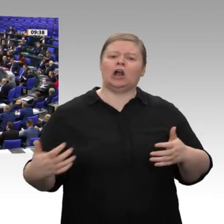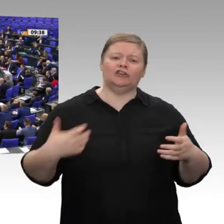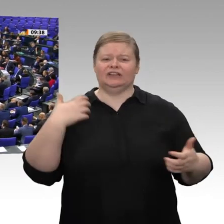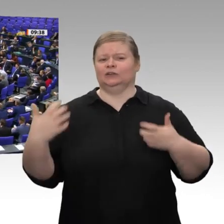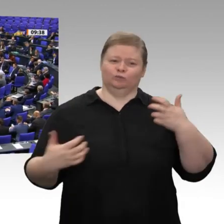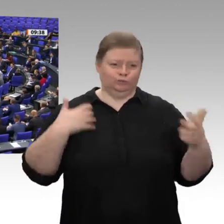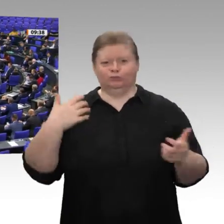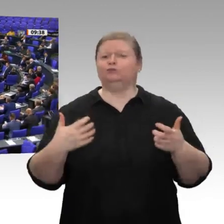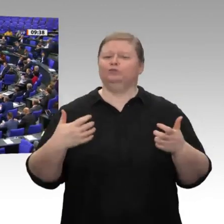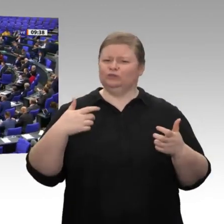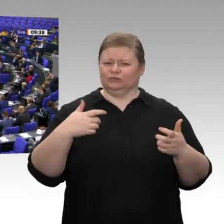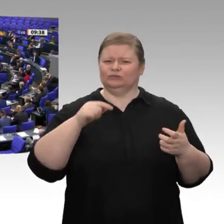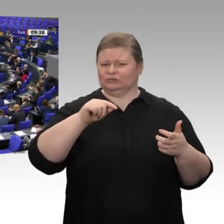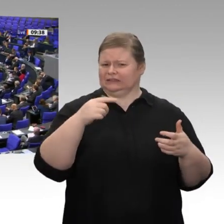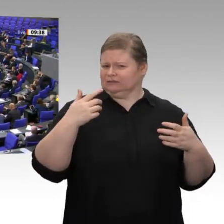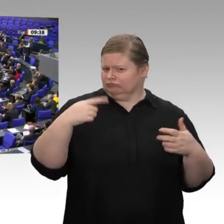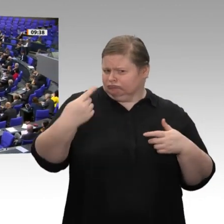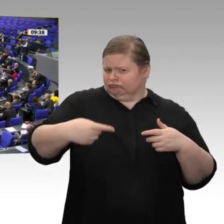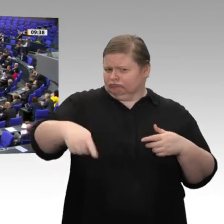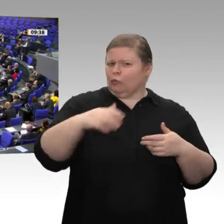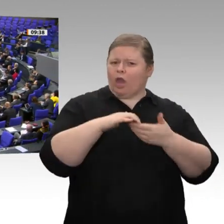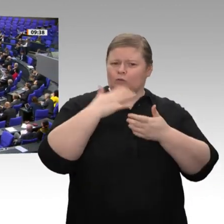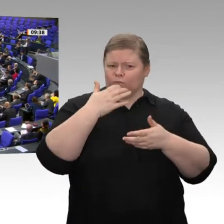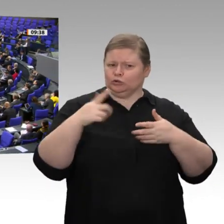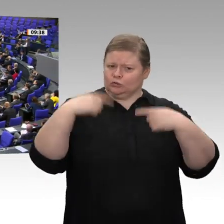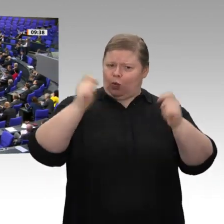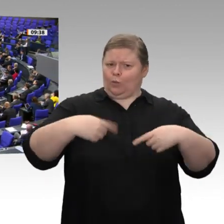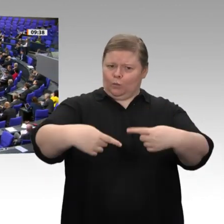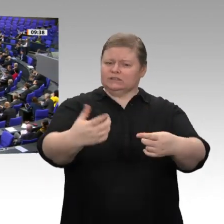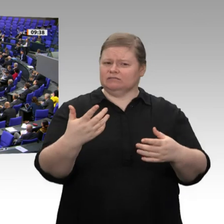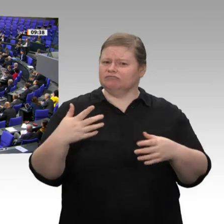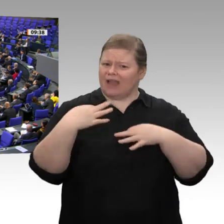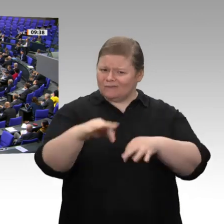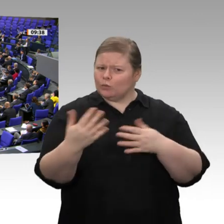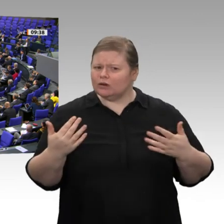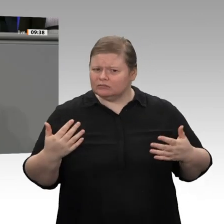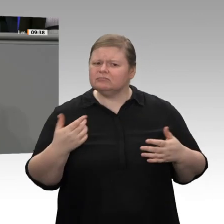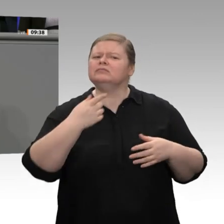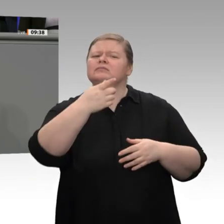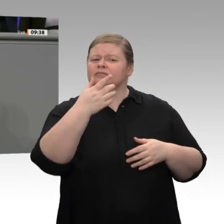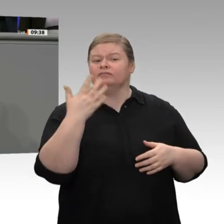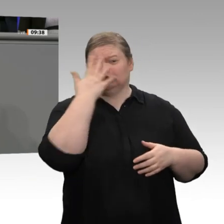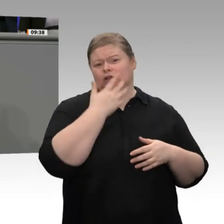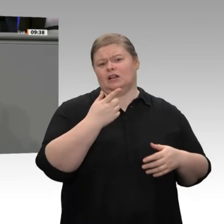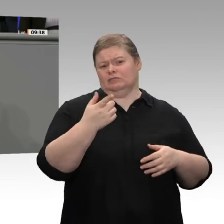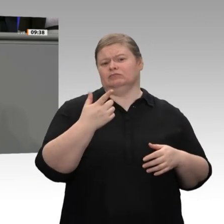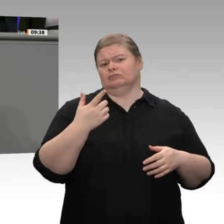die Koalition auf den Weg bringt, würde ich Ihnen mehr Glaubwürdigkeit zubilligen, wenn Sie sich wenigstens einmal auch darüber aufregen würden, dass es Leute gibt,